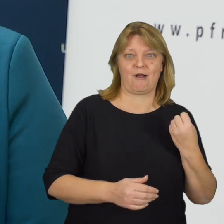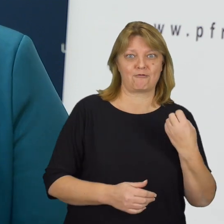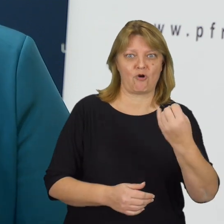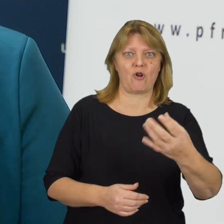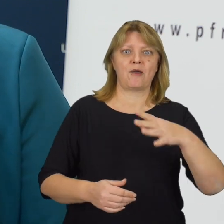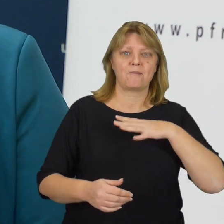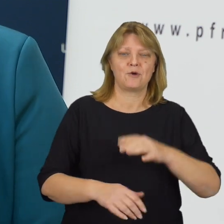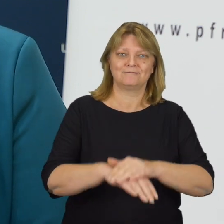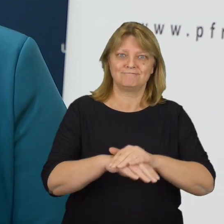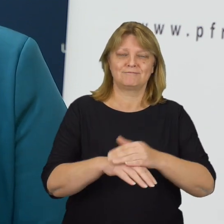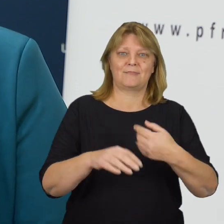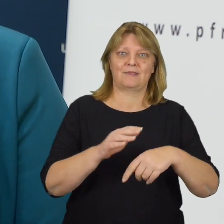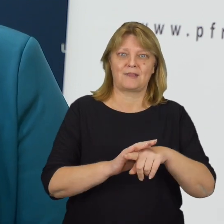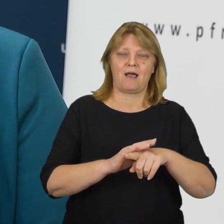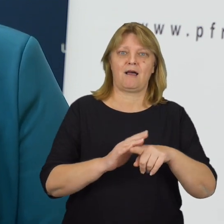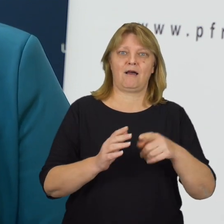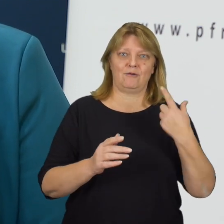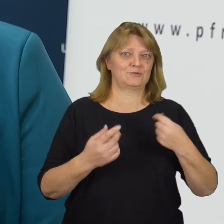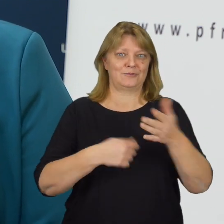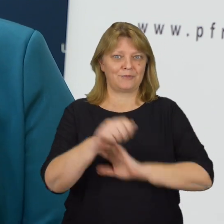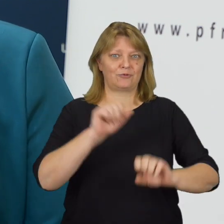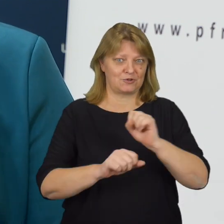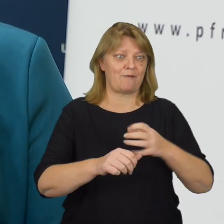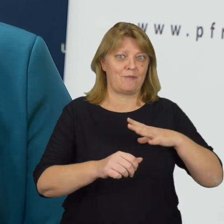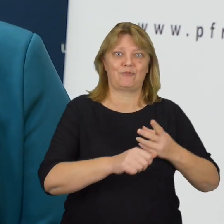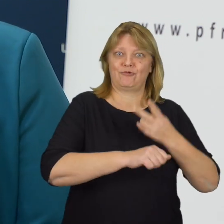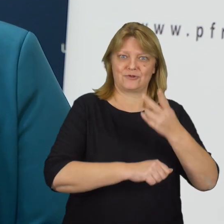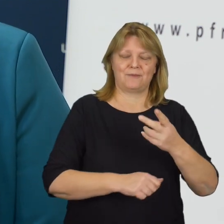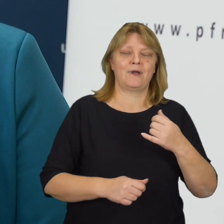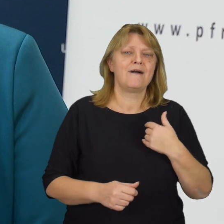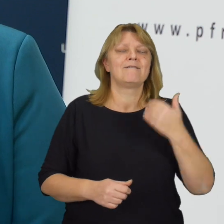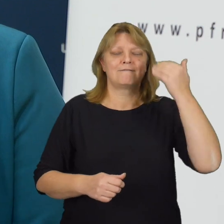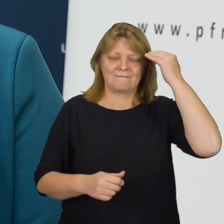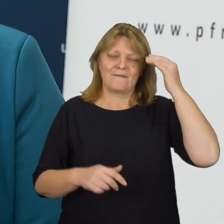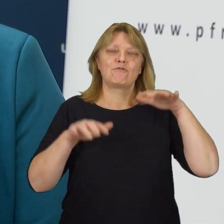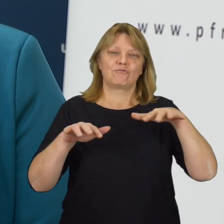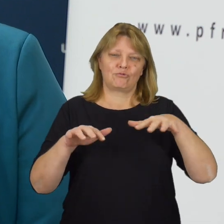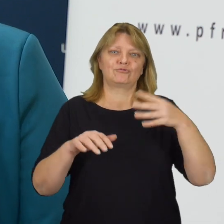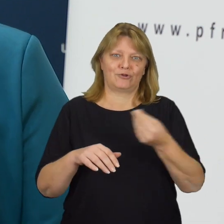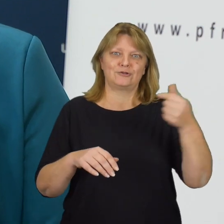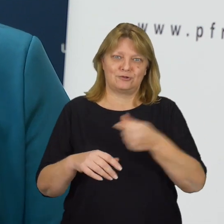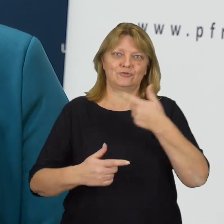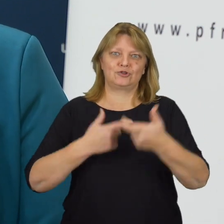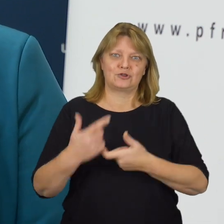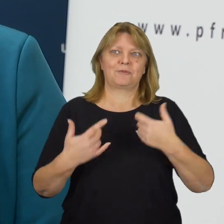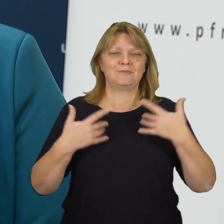były bardziej przyjazne dla osób z niepełnosprawnościami. Wiemy, że jest jeszcze wiele do zrobienia, chcemy zmieniać rzeczywistość.